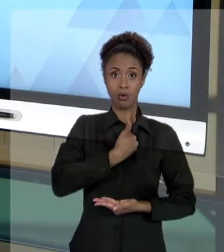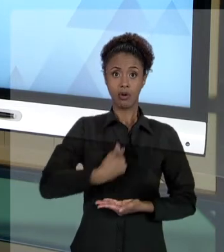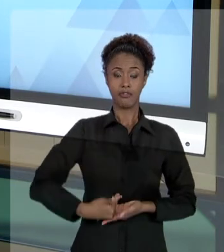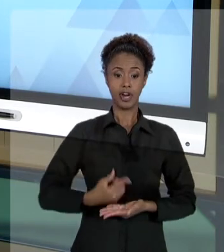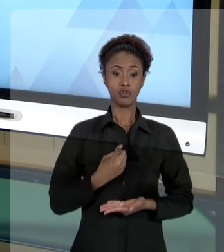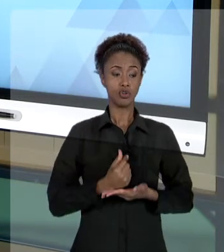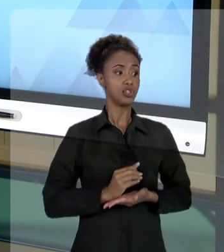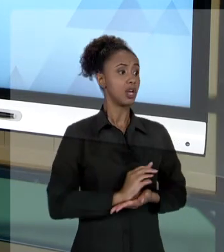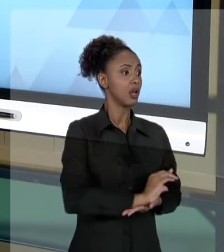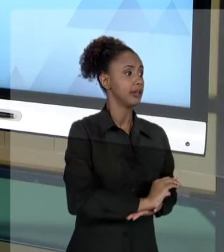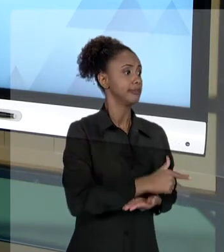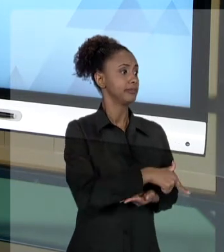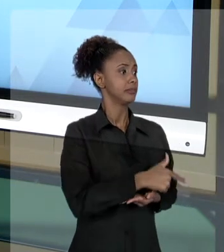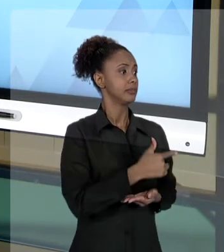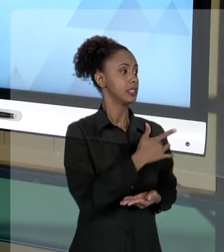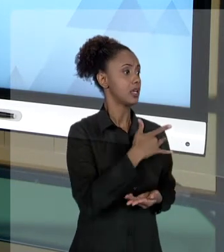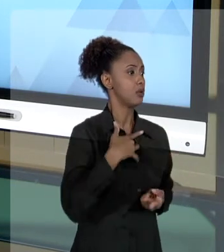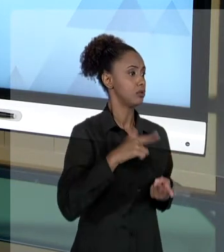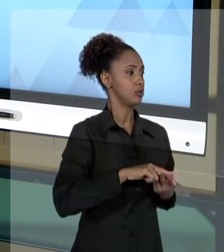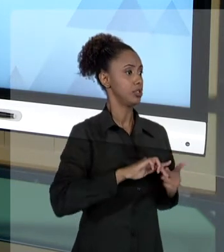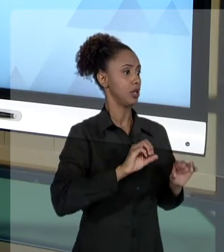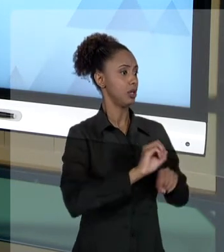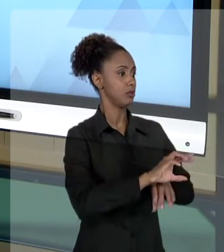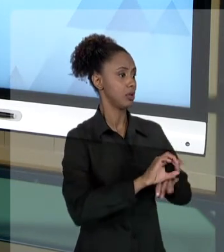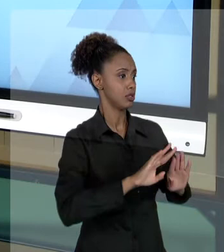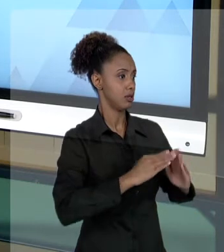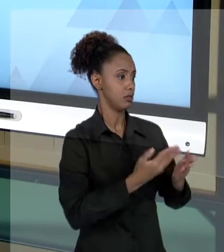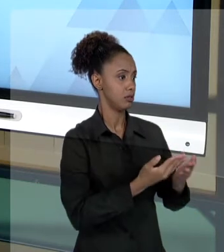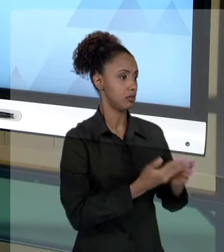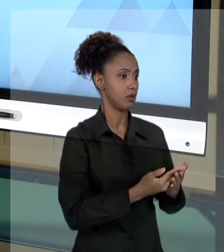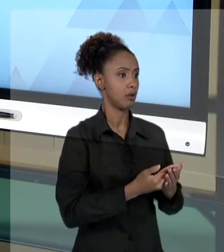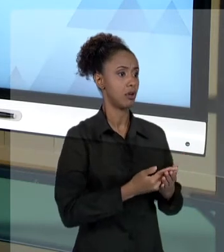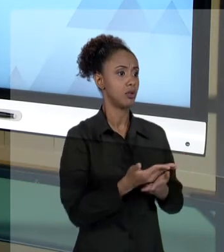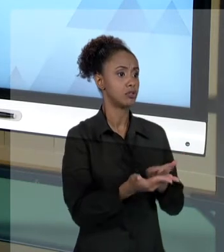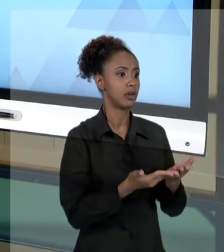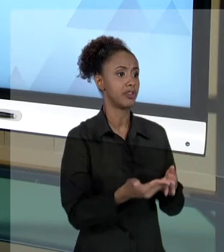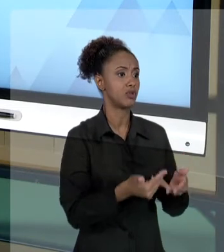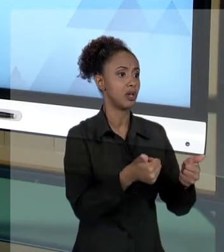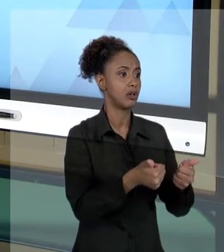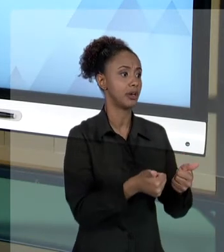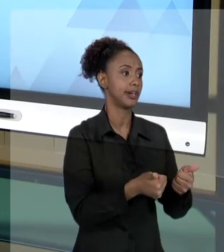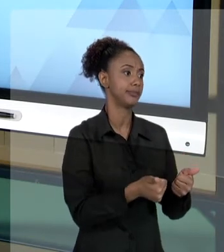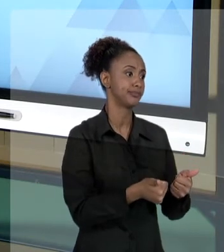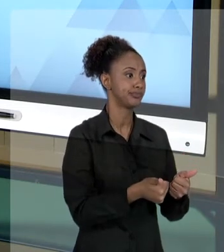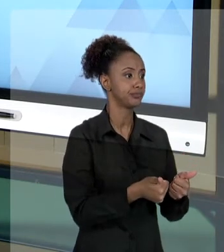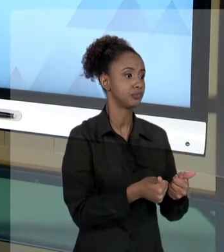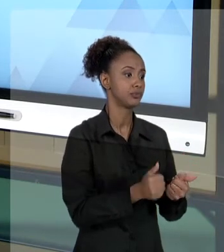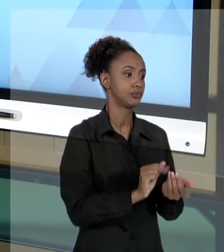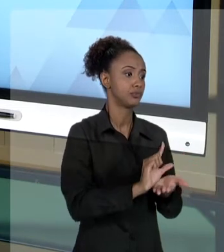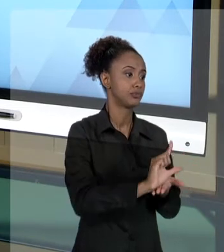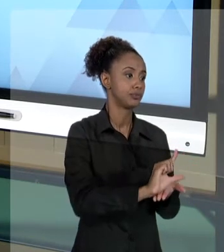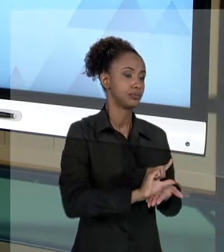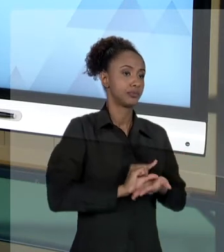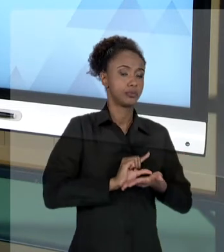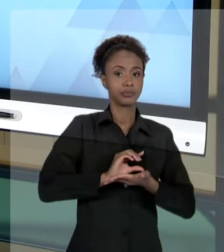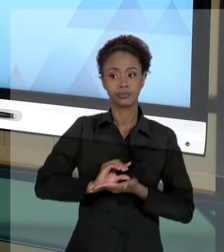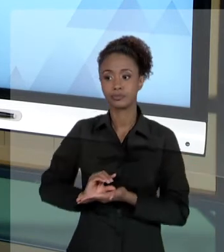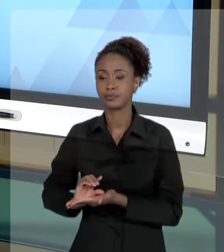UMA ESCOLA, QUE PODERIA IR PARA A MELHORIA DE UM SERVIÇO E VAI TER QUE INDENIZAR COM O TESOURO UMA